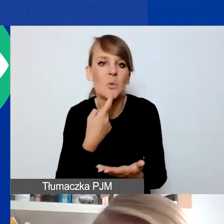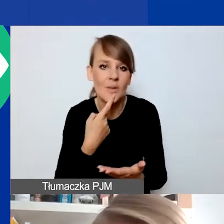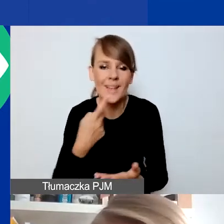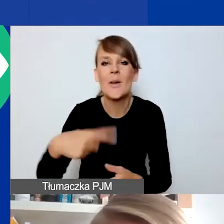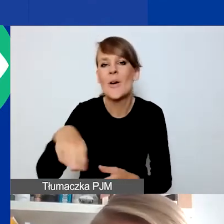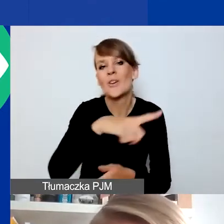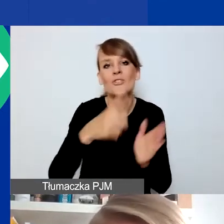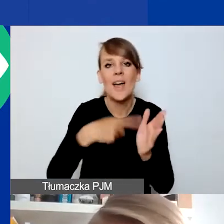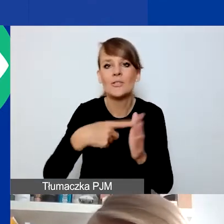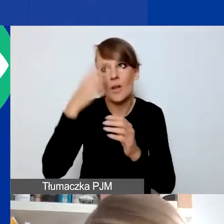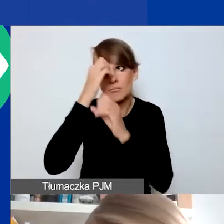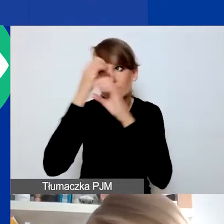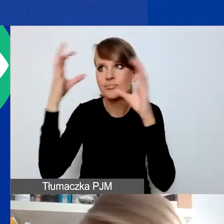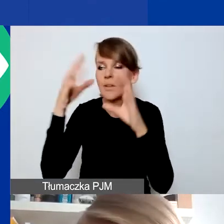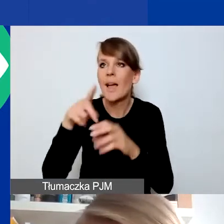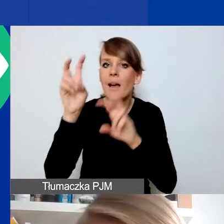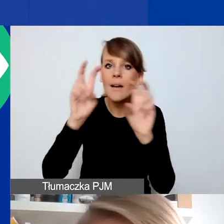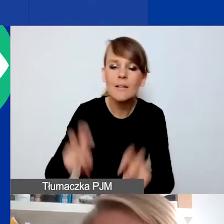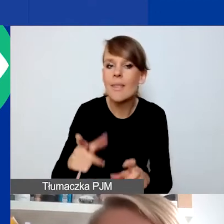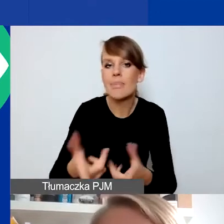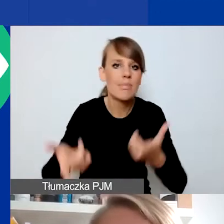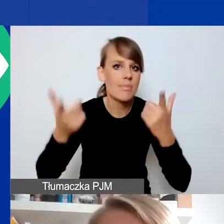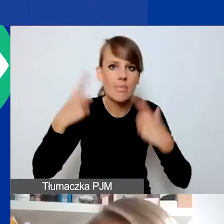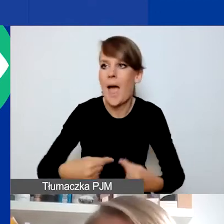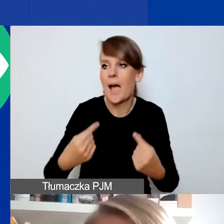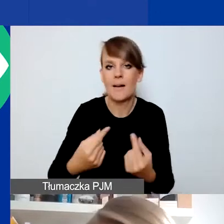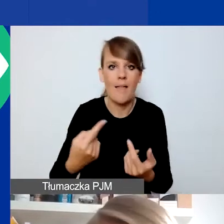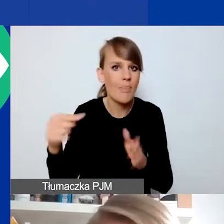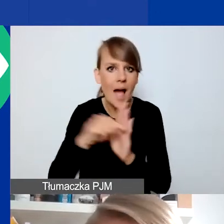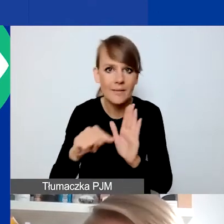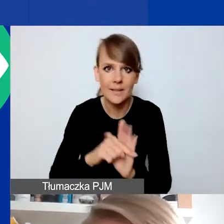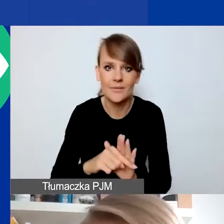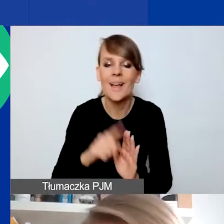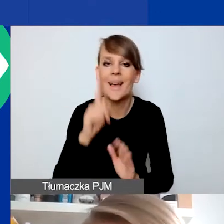kojarzy się z czymś nagłym i negatywnym, co się wydarzyło, ale pokażę zaraz państwu,